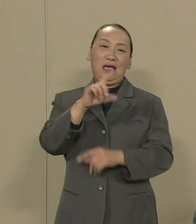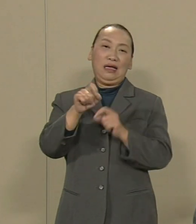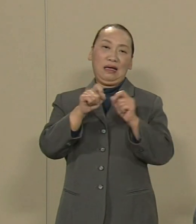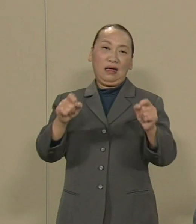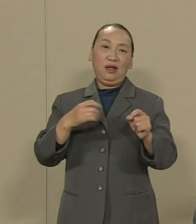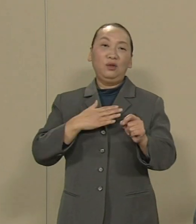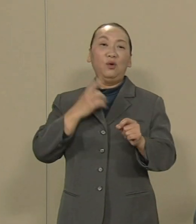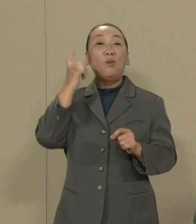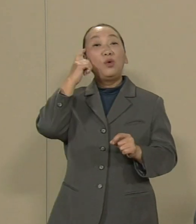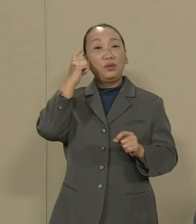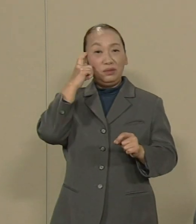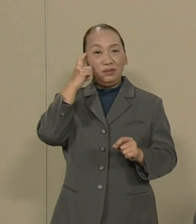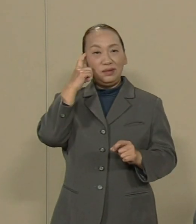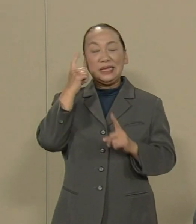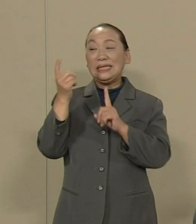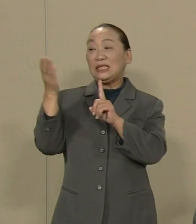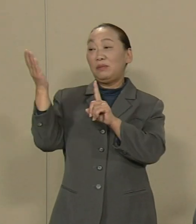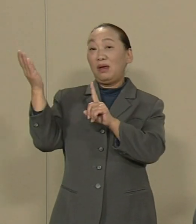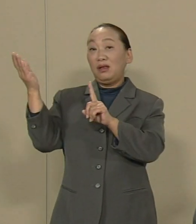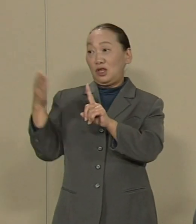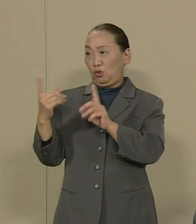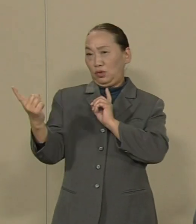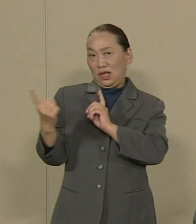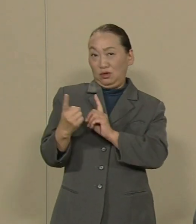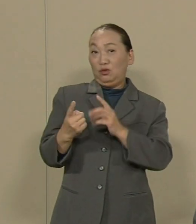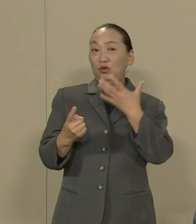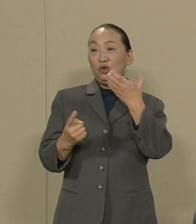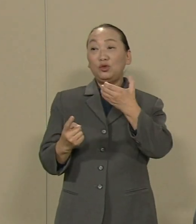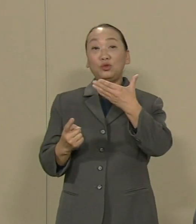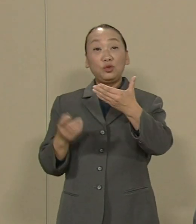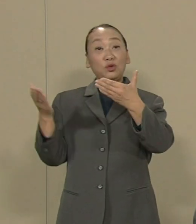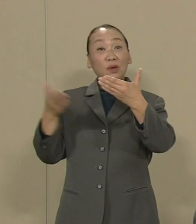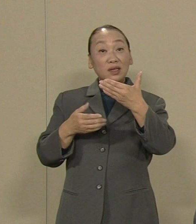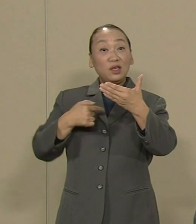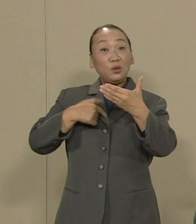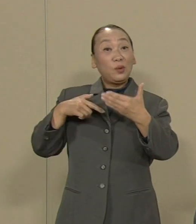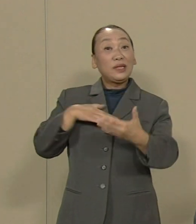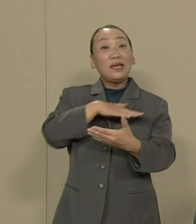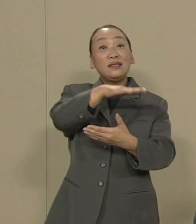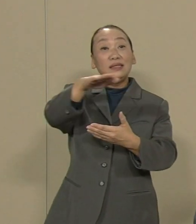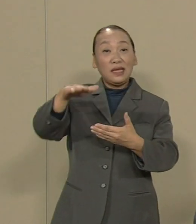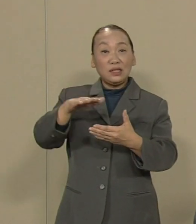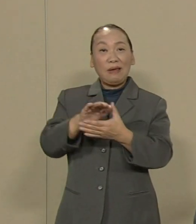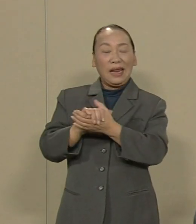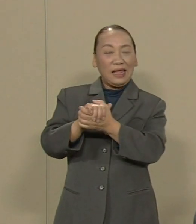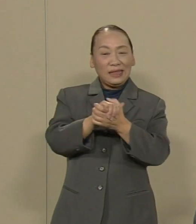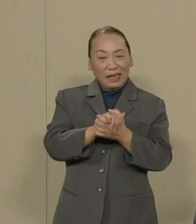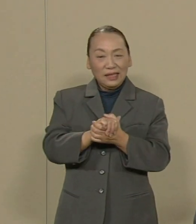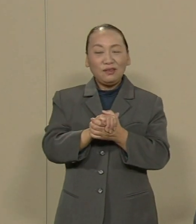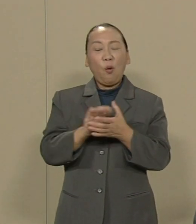1％に対する99%の私たちは 連帯と友好の心で